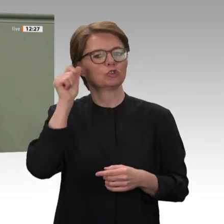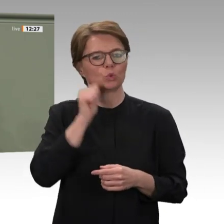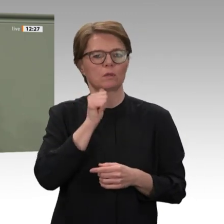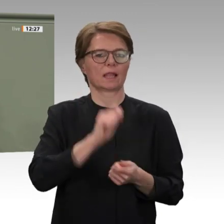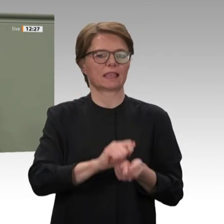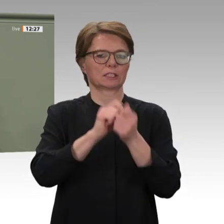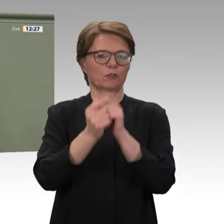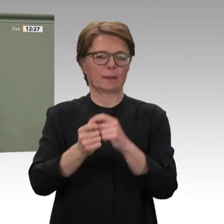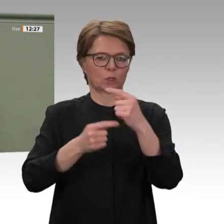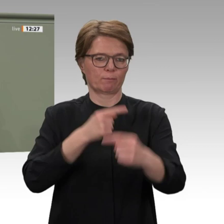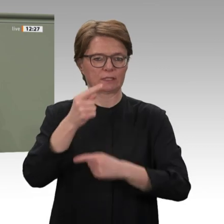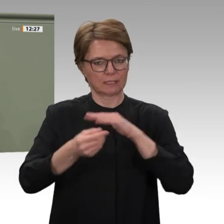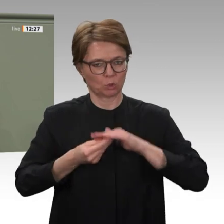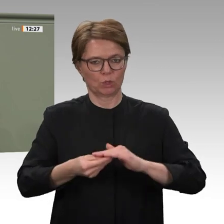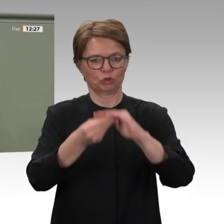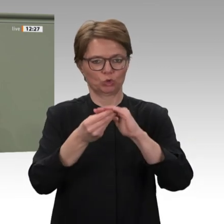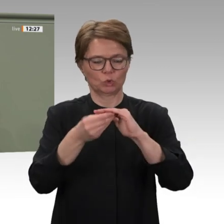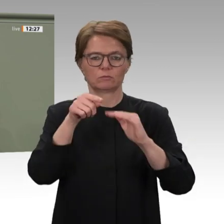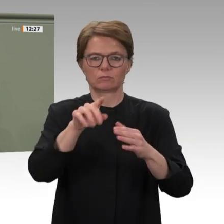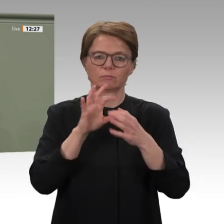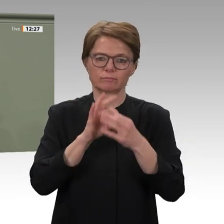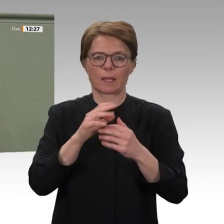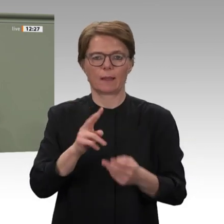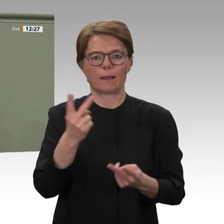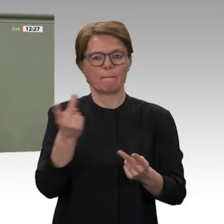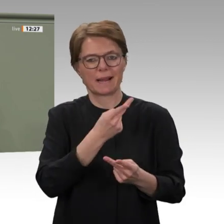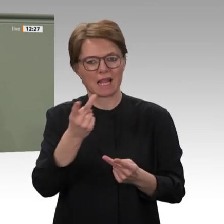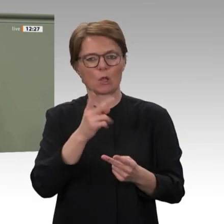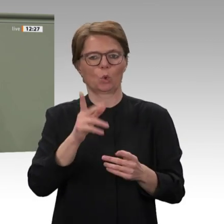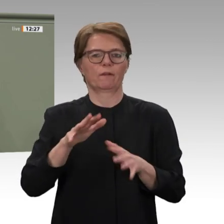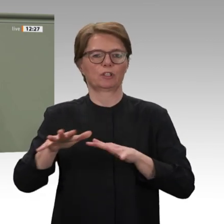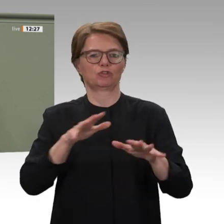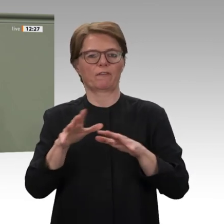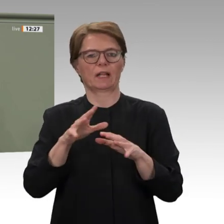von einer wirtschaftlichen Stabilisierung begleitet wird. Anderenfalls könnte eine